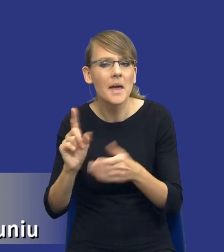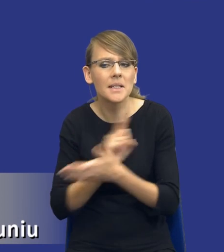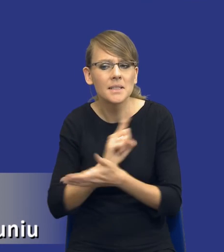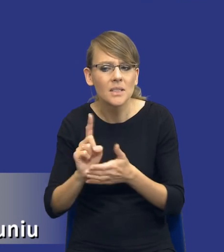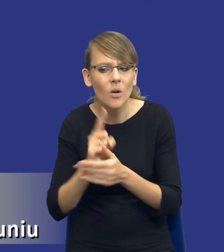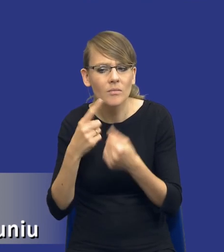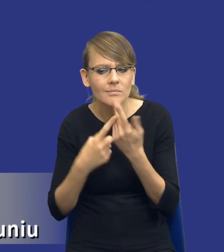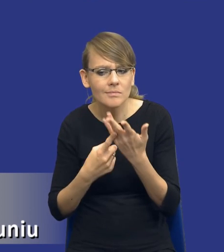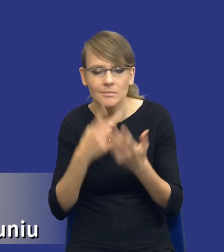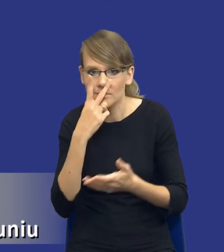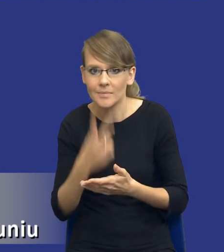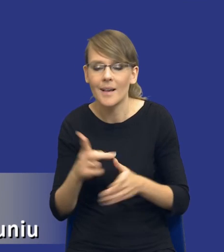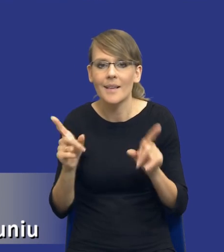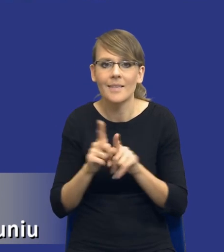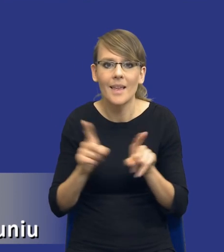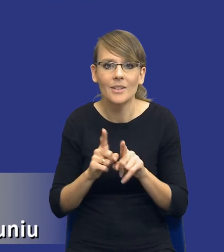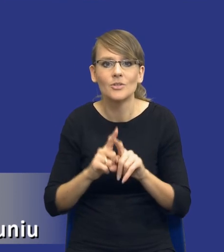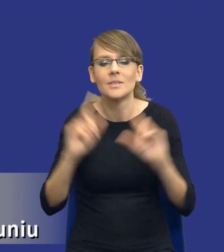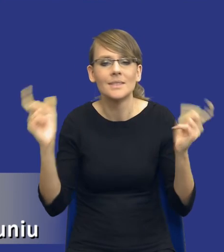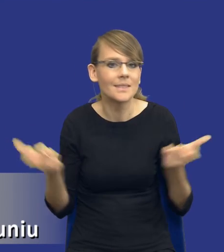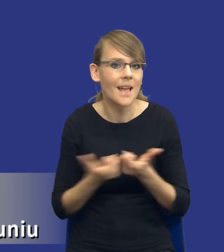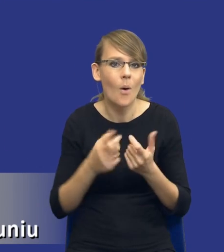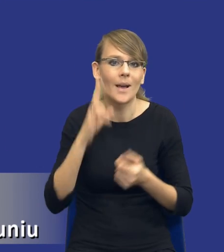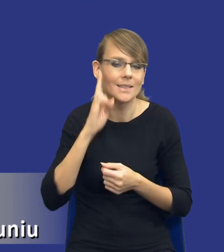jak też w ogóle profesjonalizacji całych instytucji zamawiających